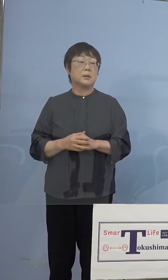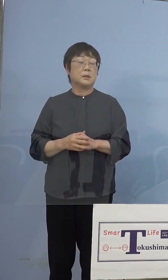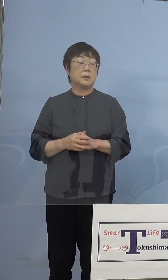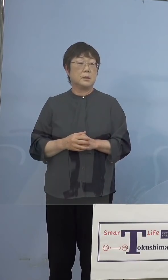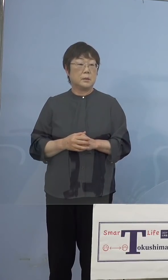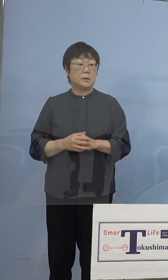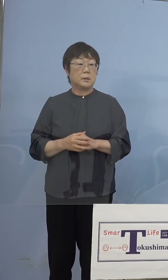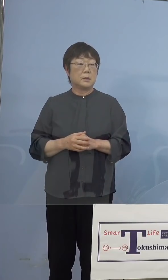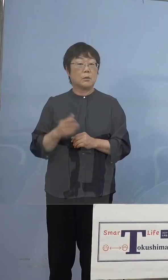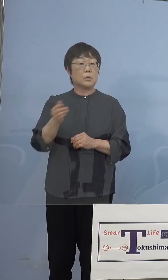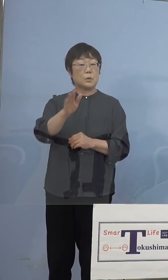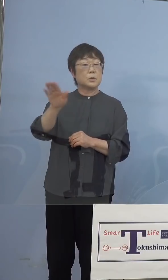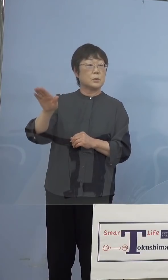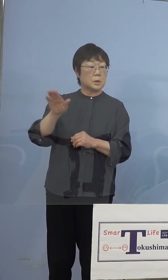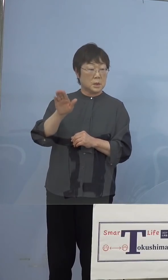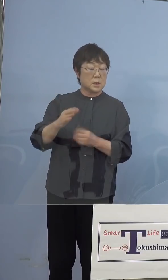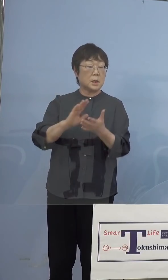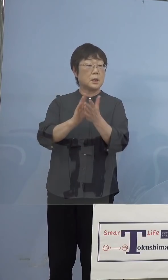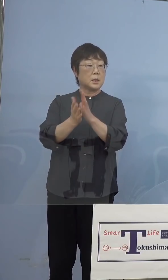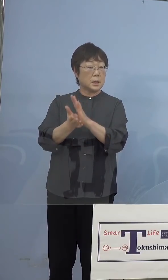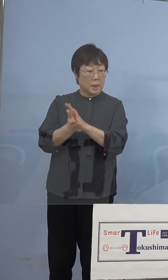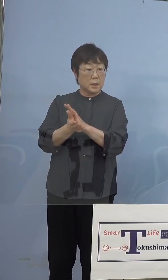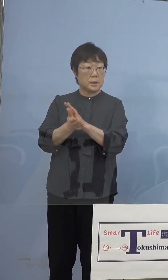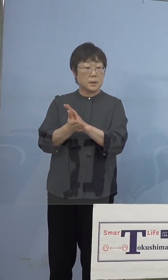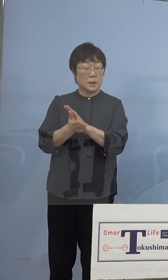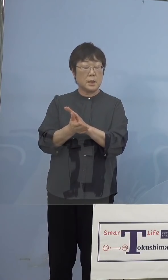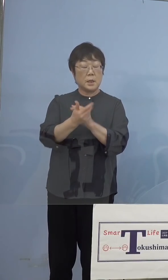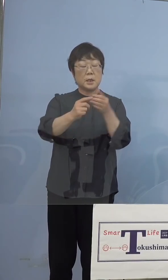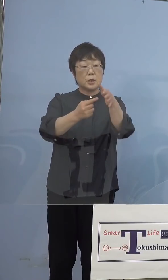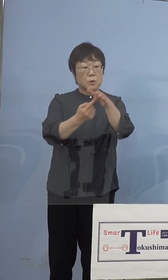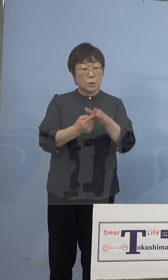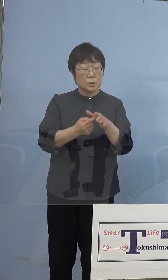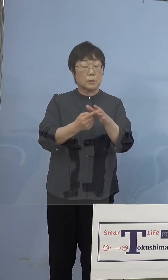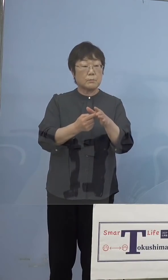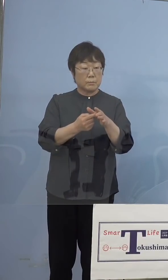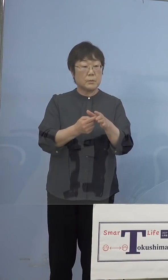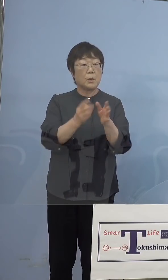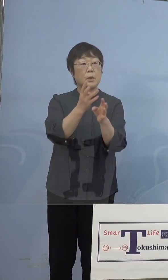この皆さん方が県の方に、その市町村で お約束をしているところ、我々